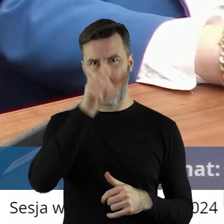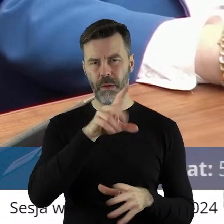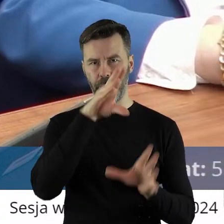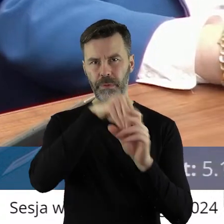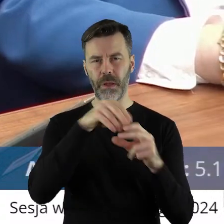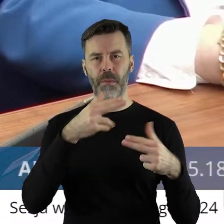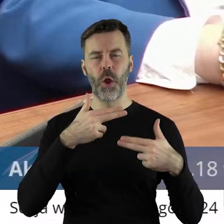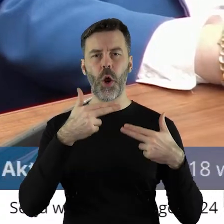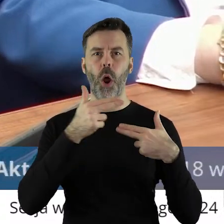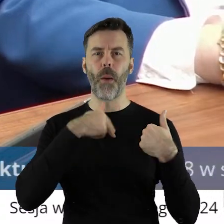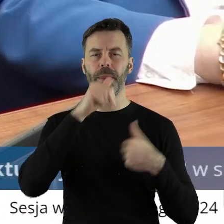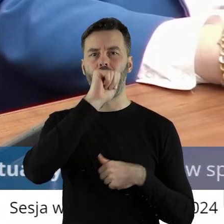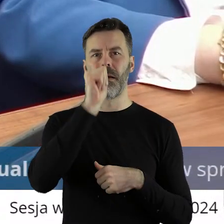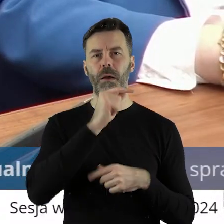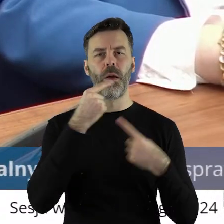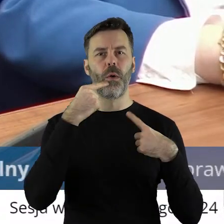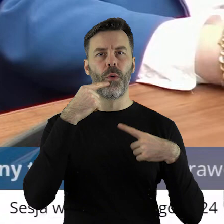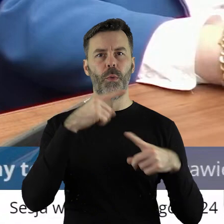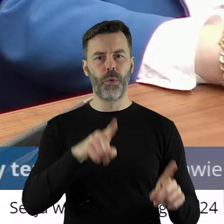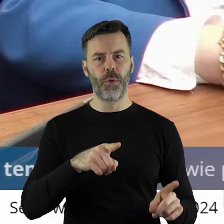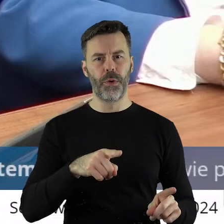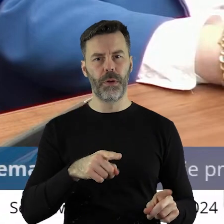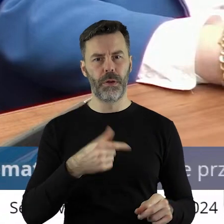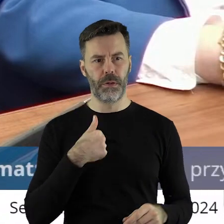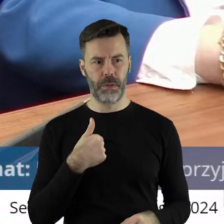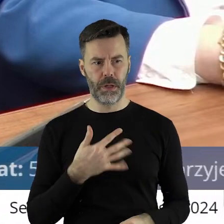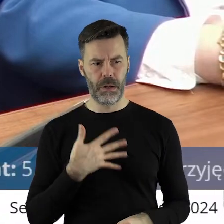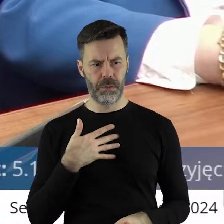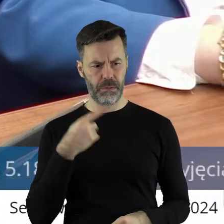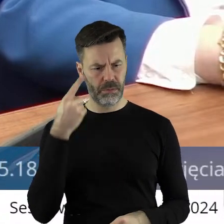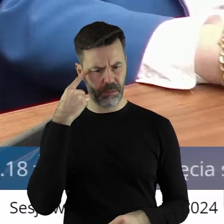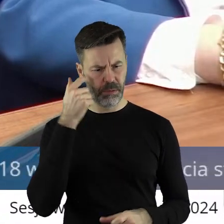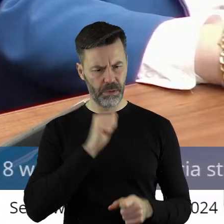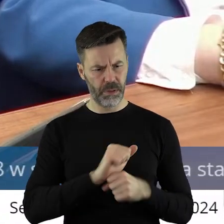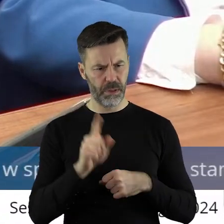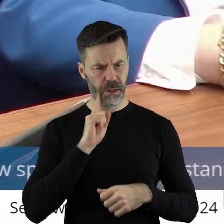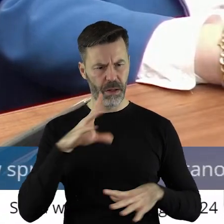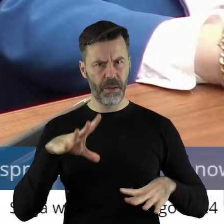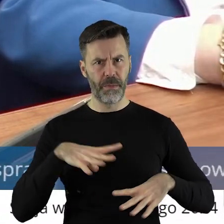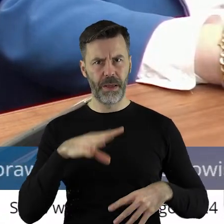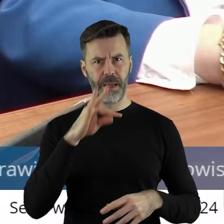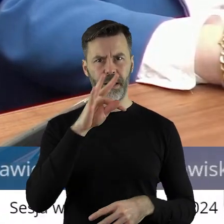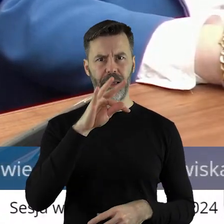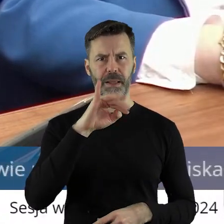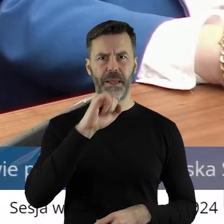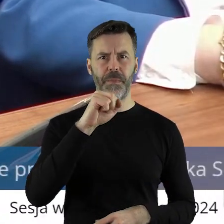komisji europejskiej. To jest tak, jak ja kojarzę to jest chyba pan Timmermans.